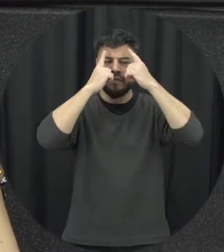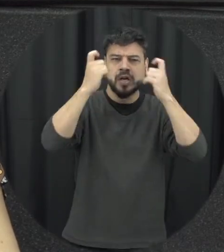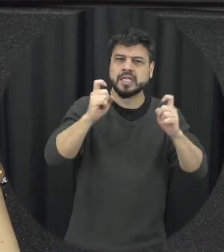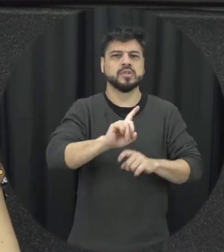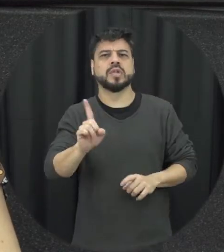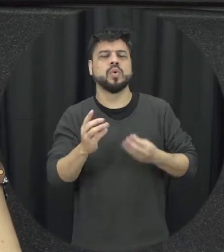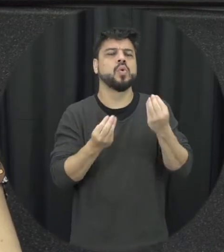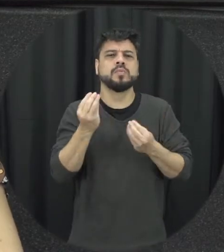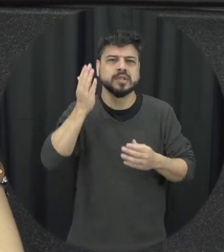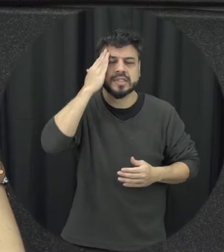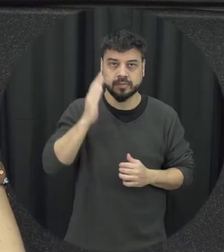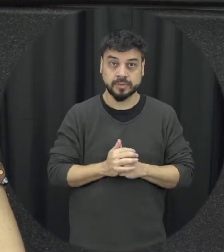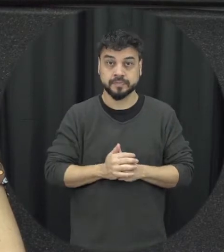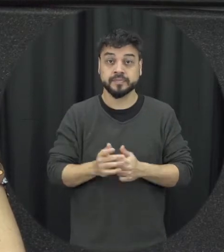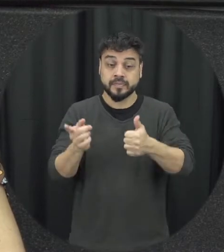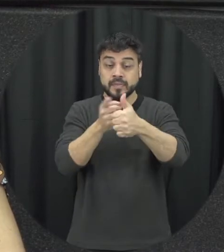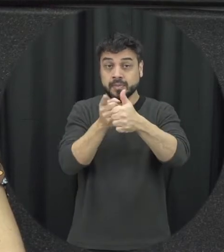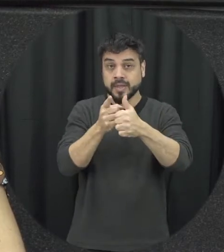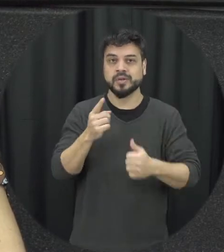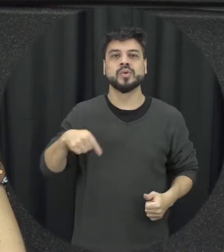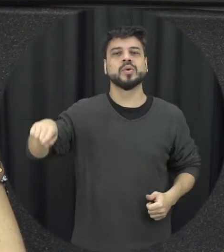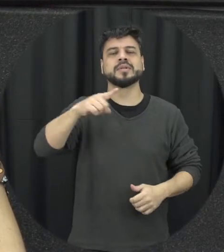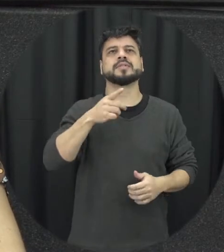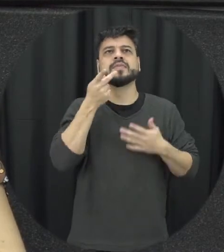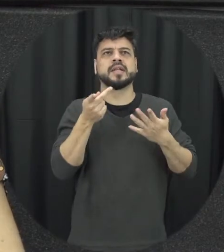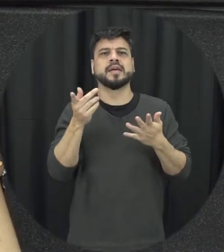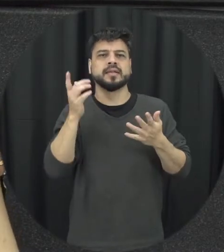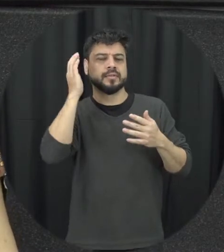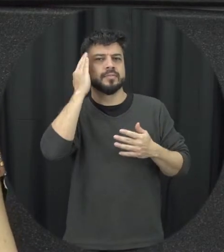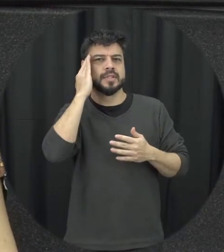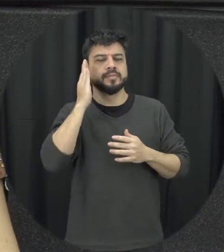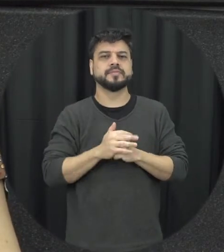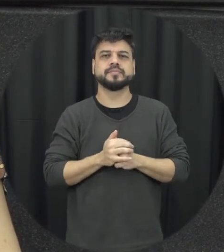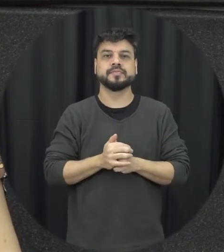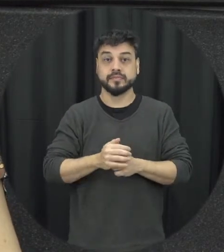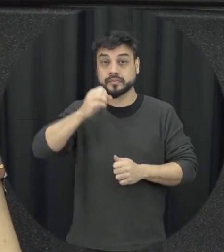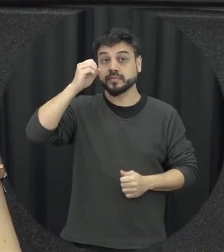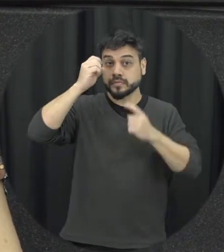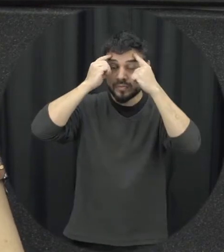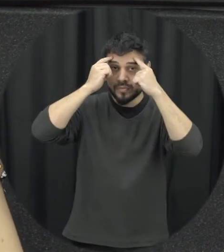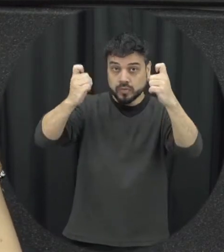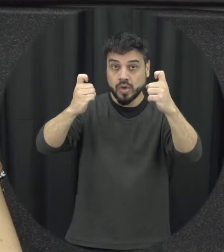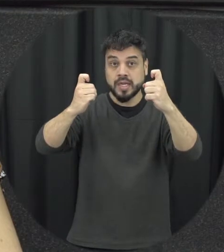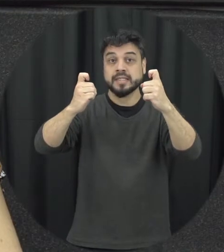então primeiro aspecto que eu acho que importância de considerar que assim a violência é apreendida